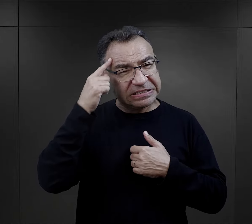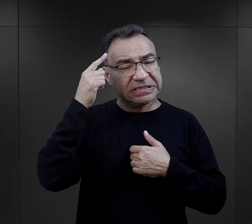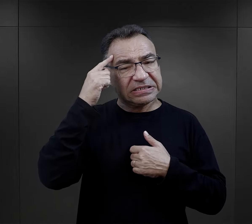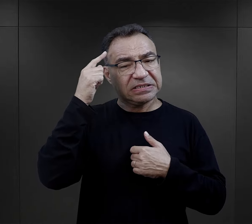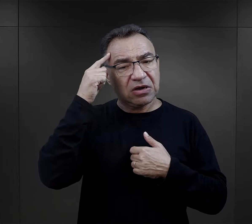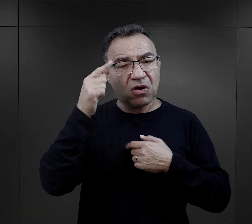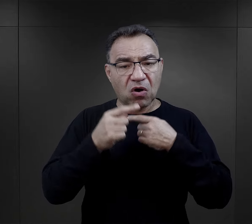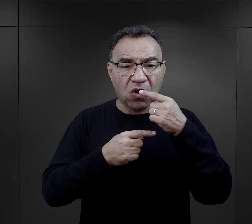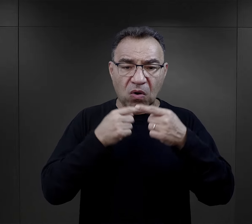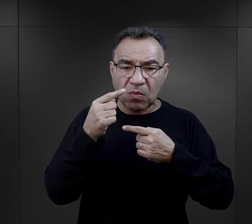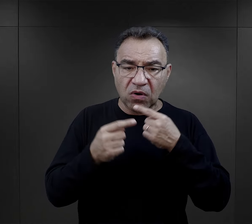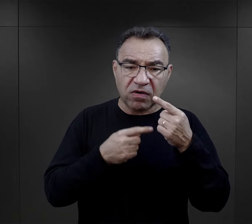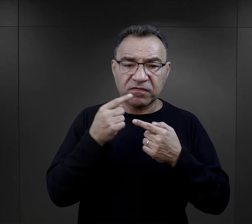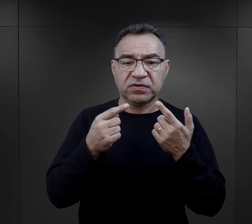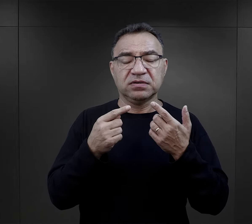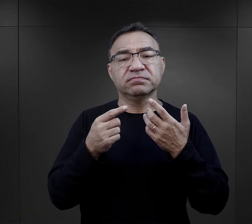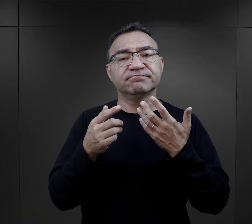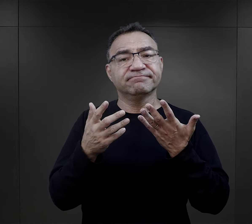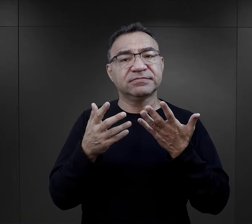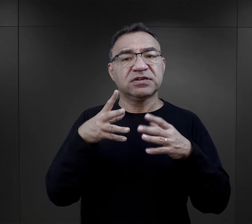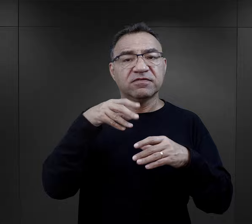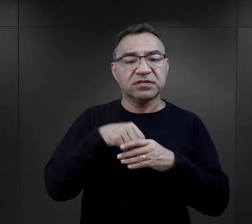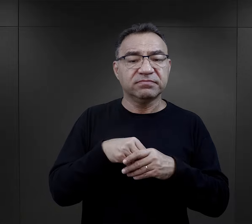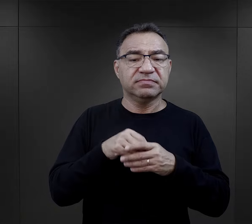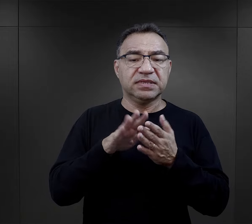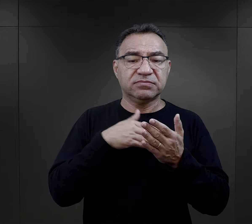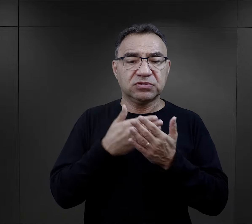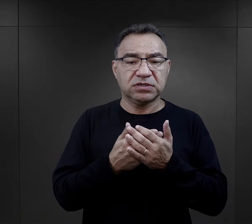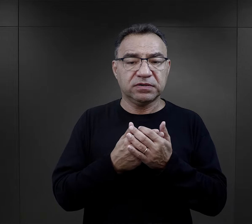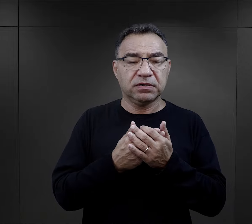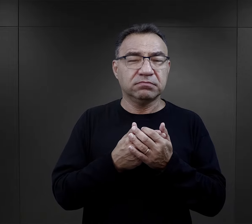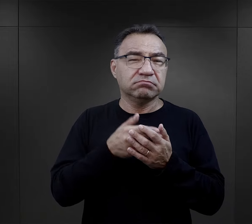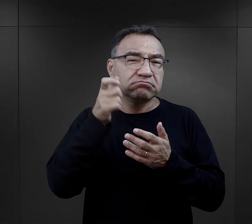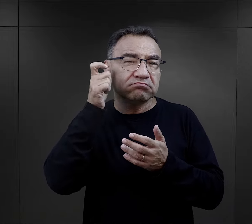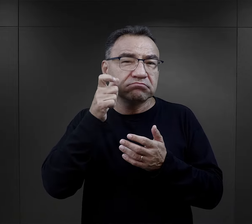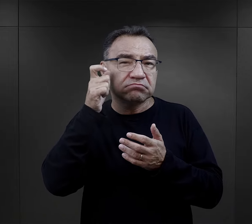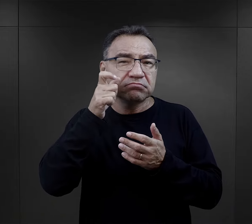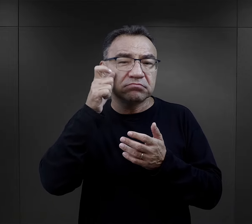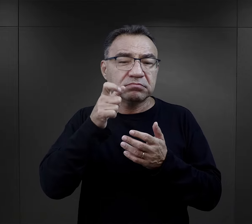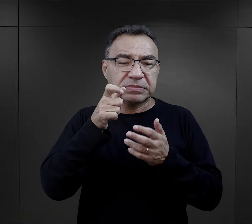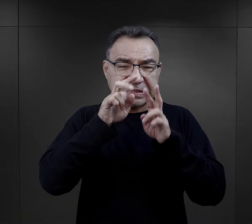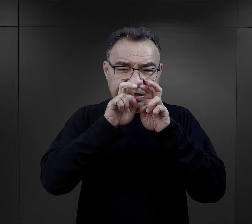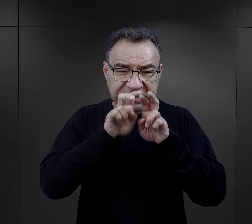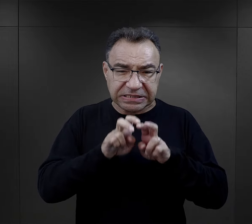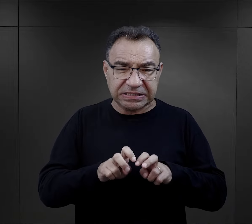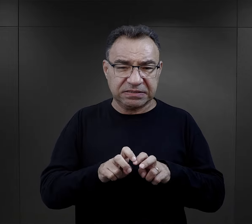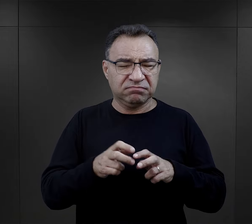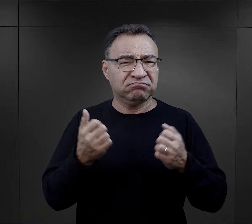czy w relacji, że śledztwo, które najczęściej było bardzo brutalne,